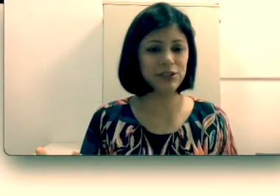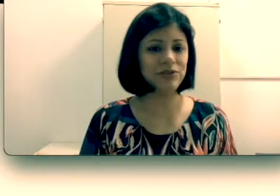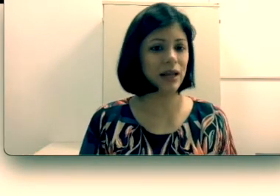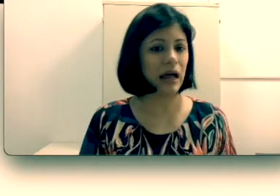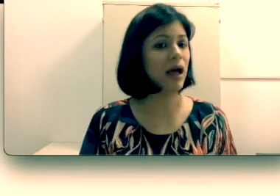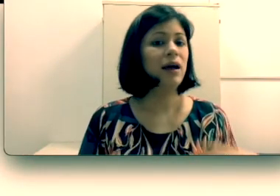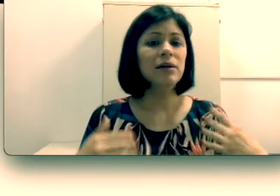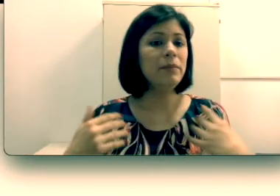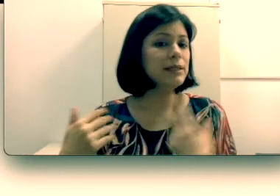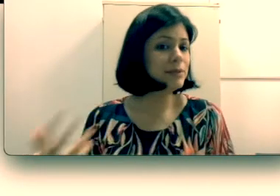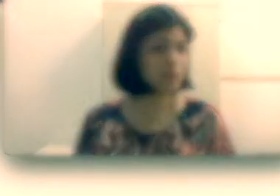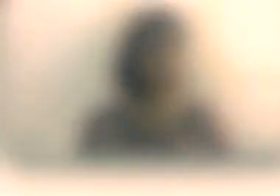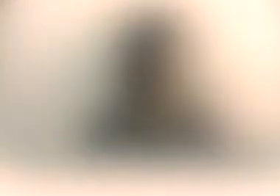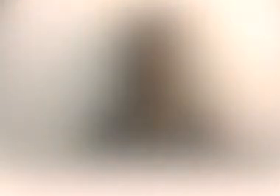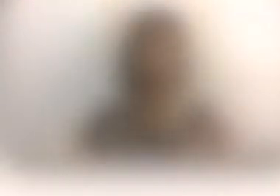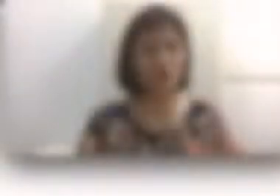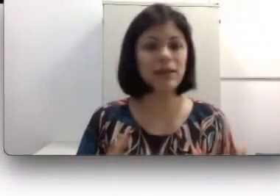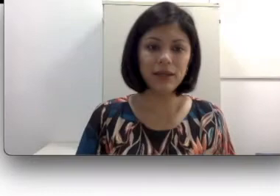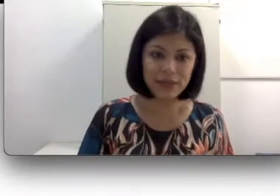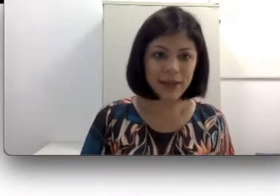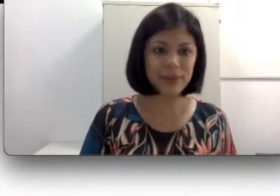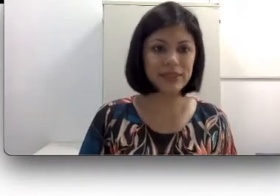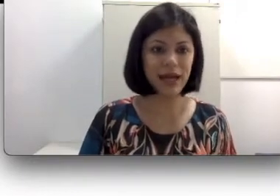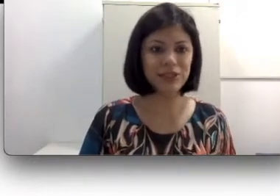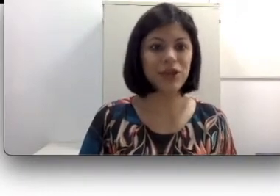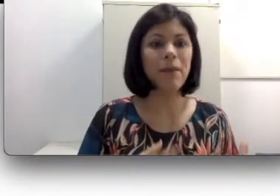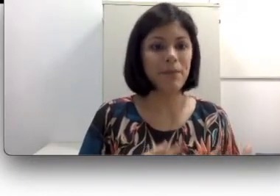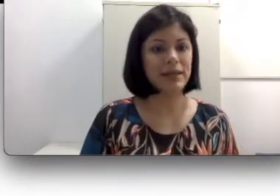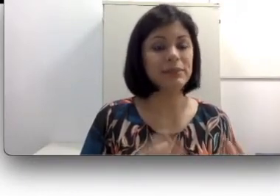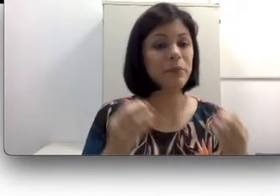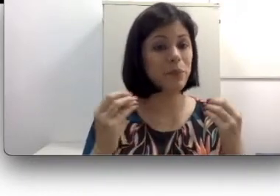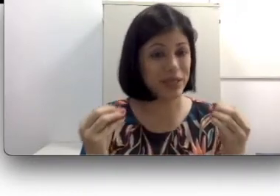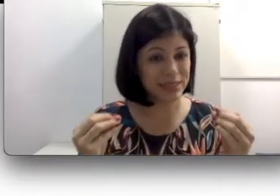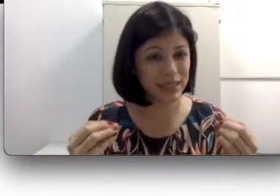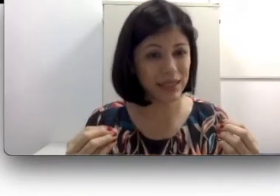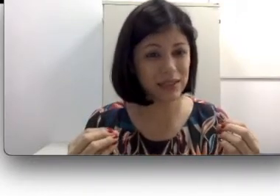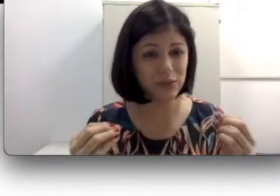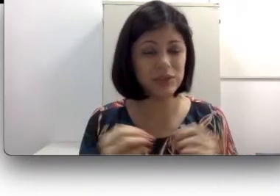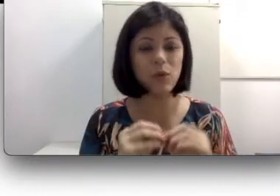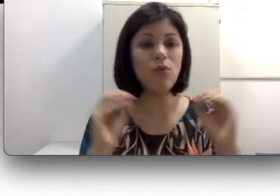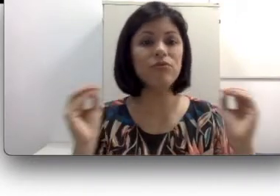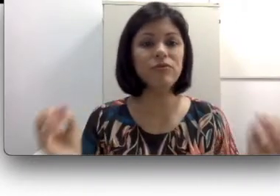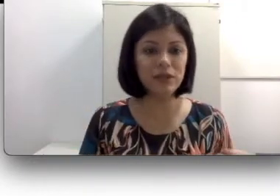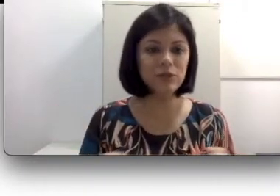sendo surdo.” Sim, eles têm capacidade, mas pensem que eles não estão ouvindo os